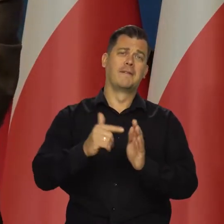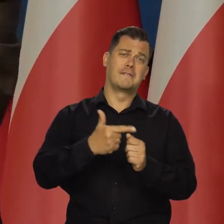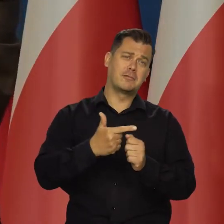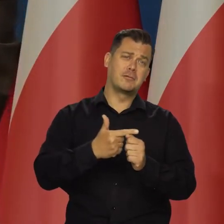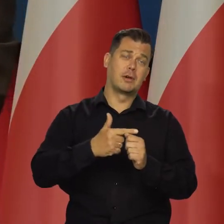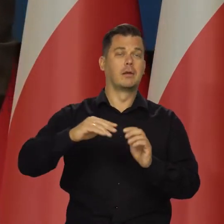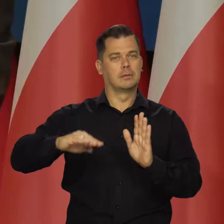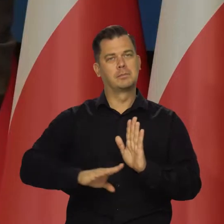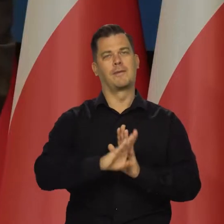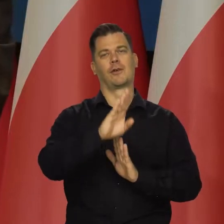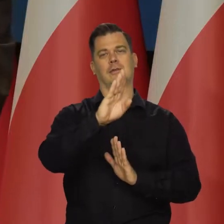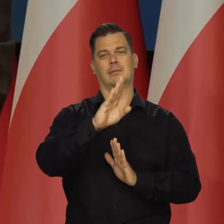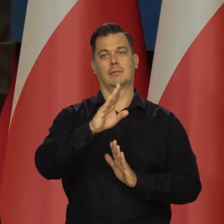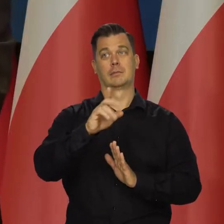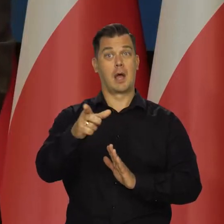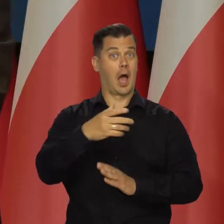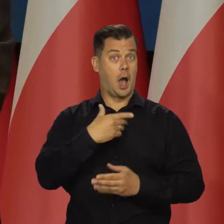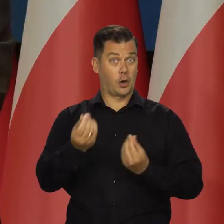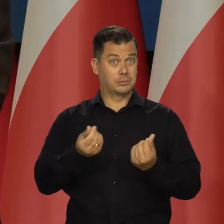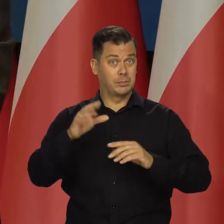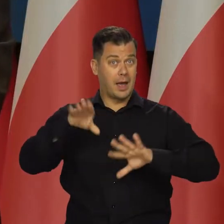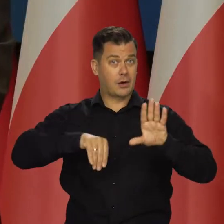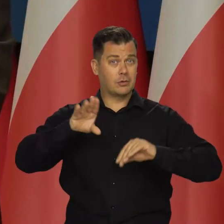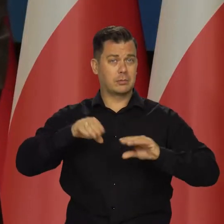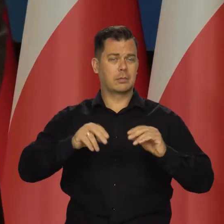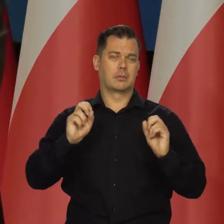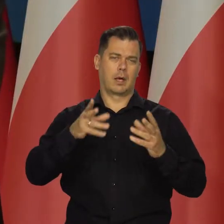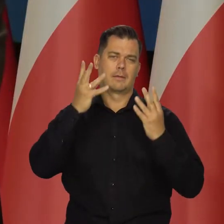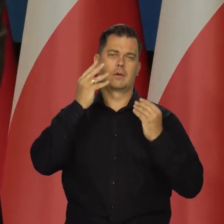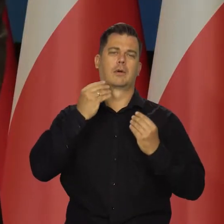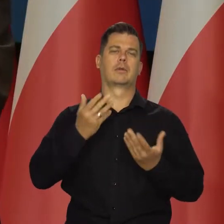ale to 20 lat i znów. No ale tak nie jest, ale w gospodarce tak jest.